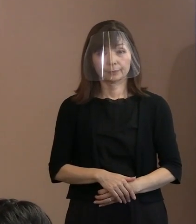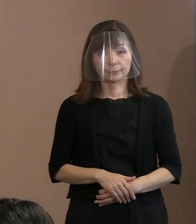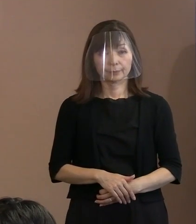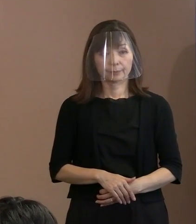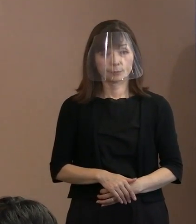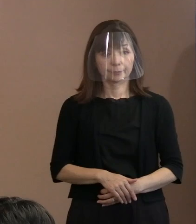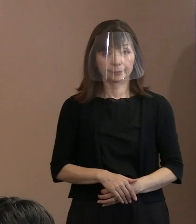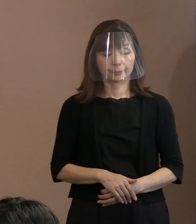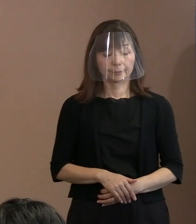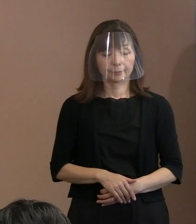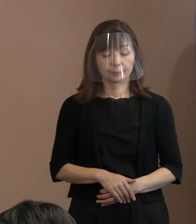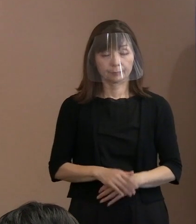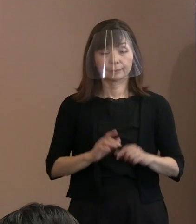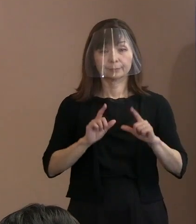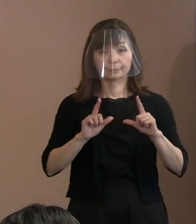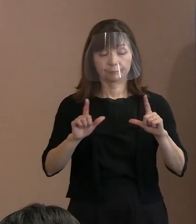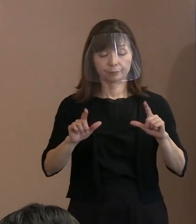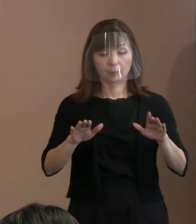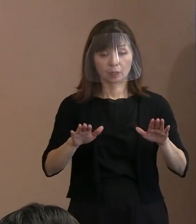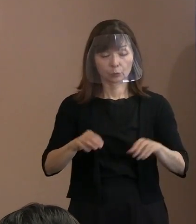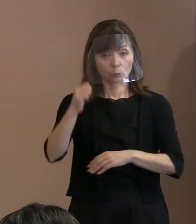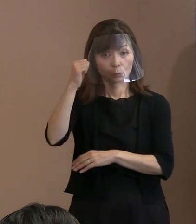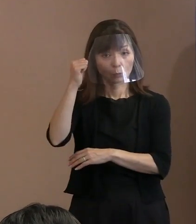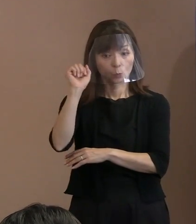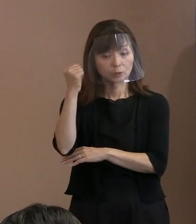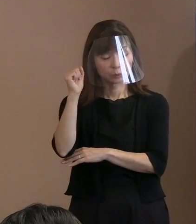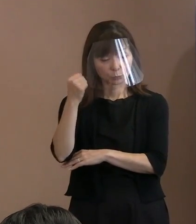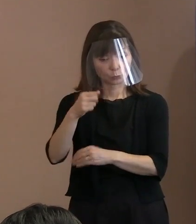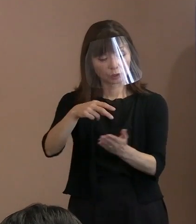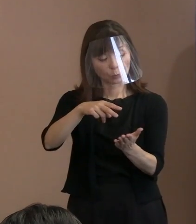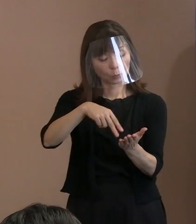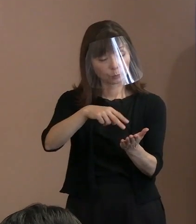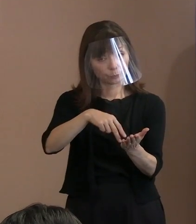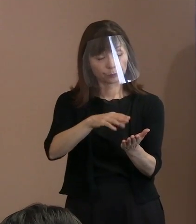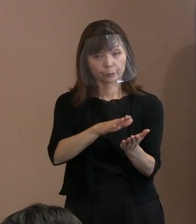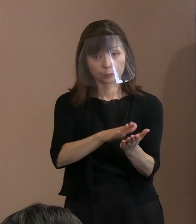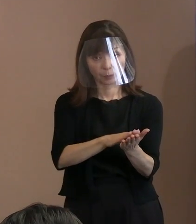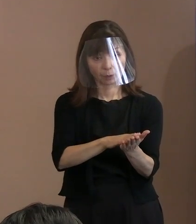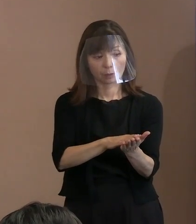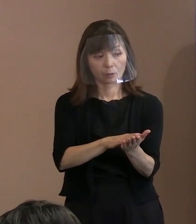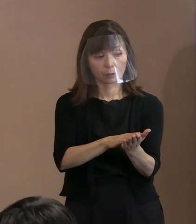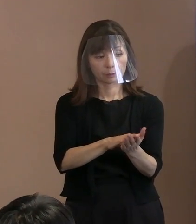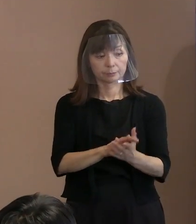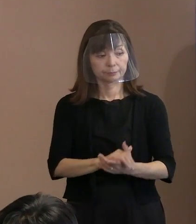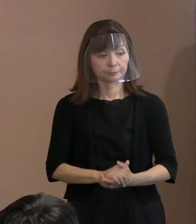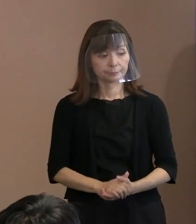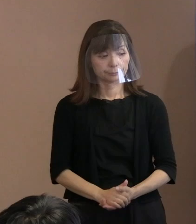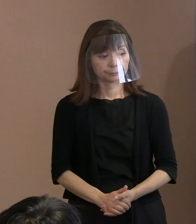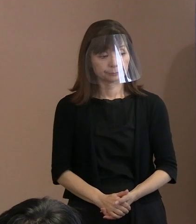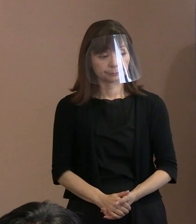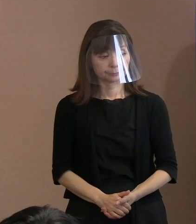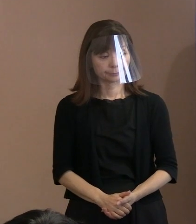(市長)今日の新聞にも出ていた ということで､ ｢えっ｣と思って見たのですけれども､